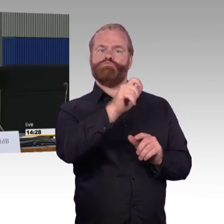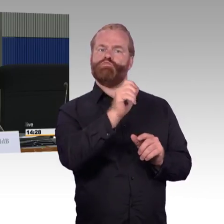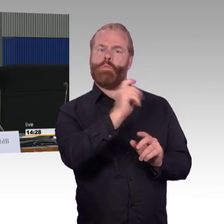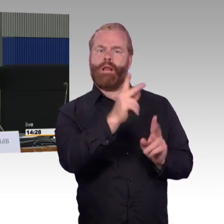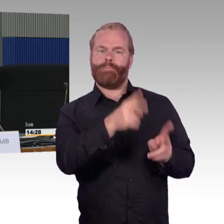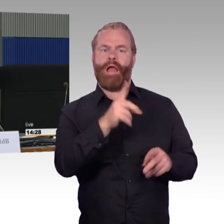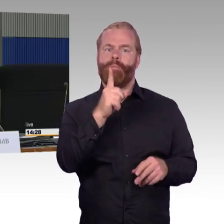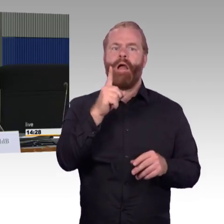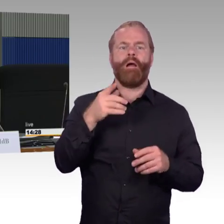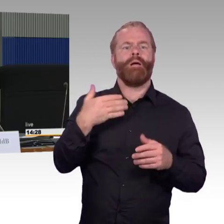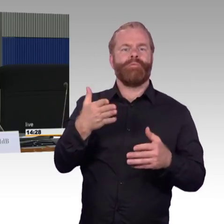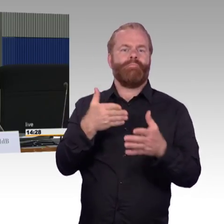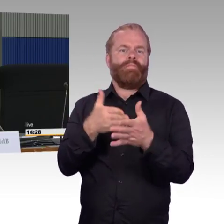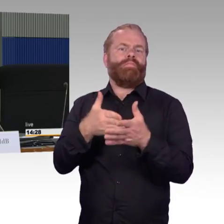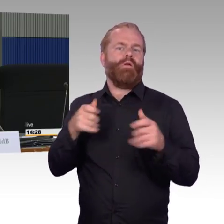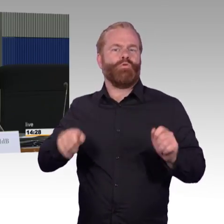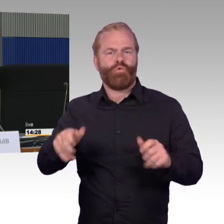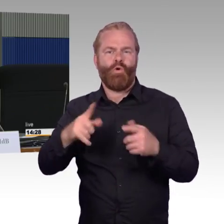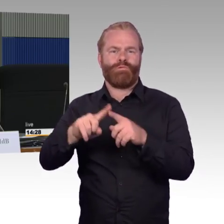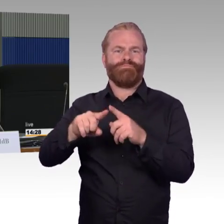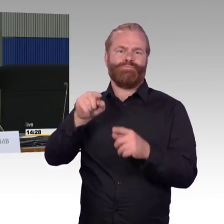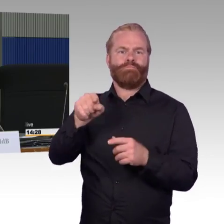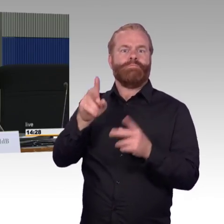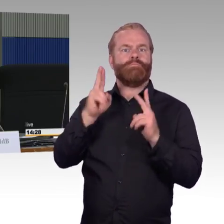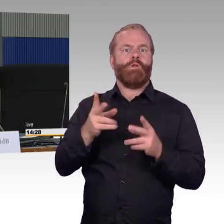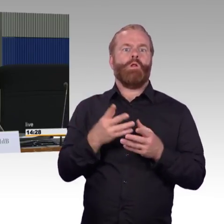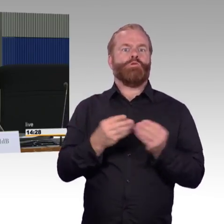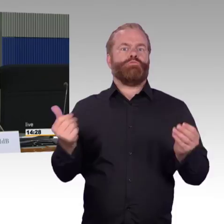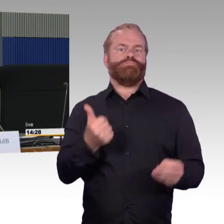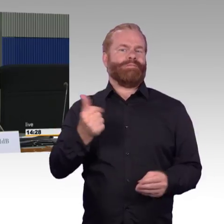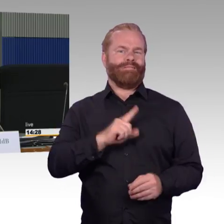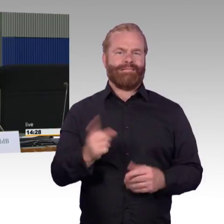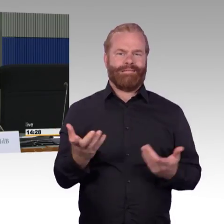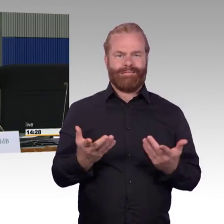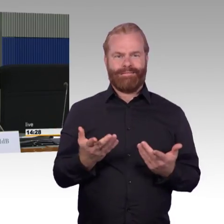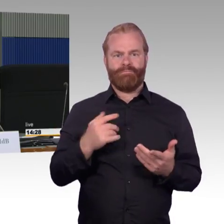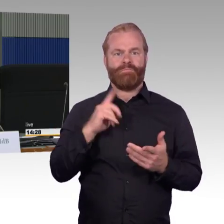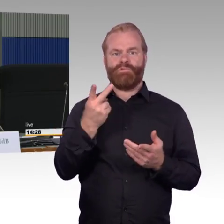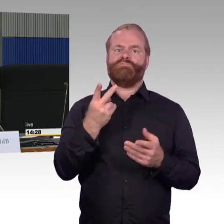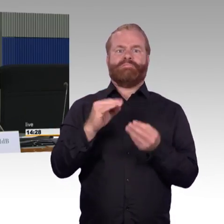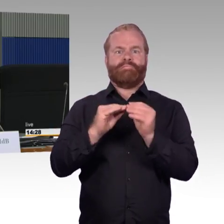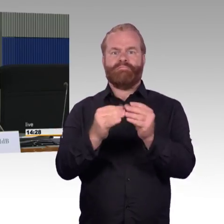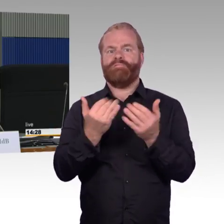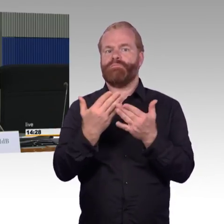auch noch andere Barrieren im Bahnhofsbereich überwinden. Wir haben gerade schon gehört von den 100 Bahnhöfen pro Jahr,